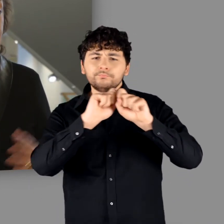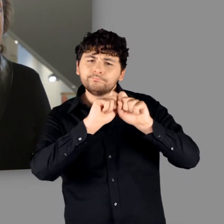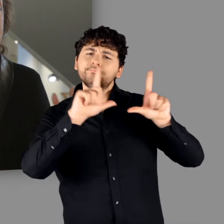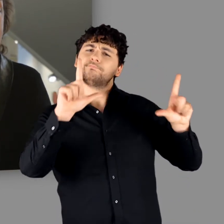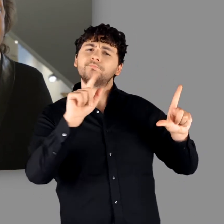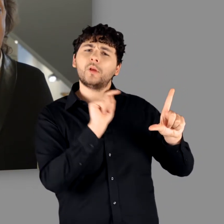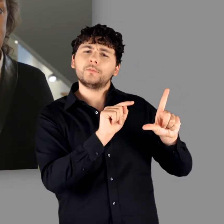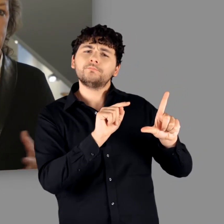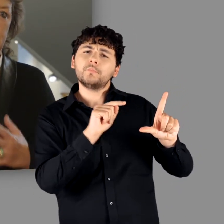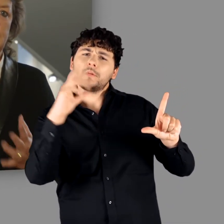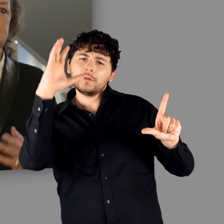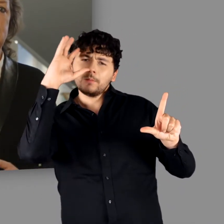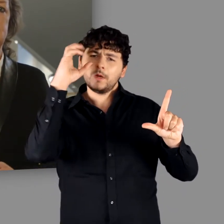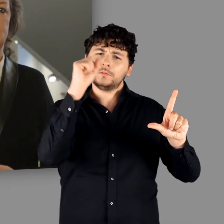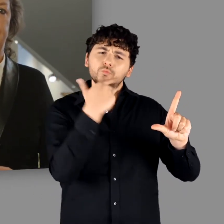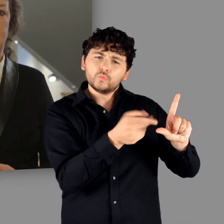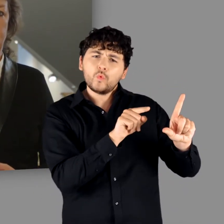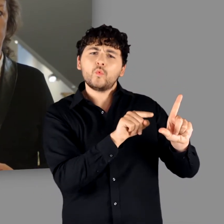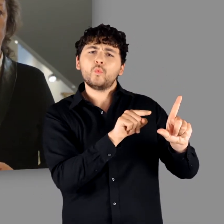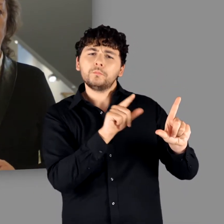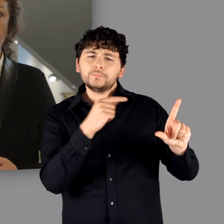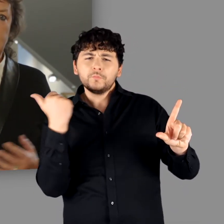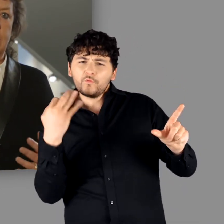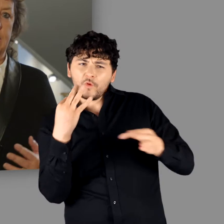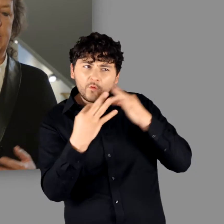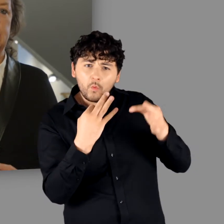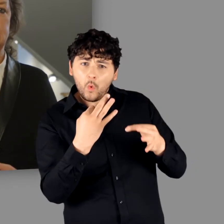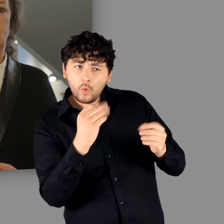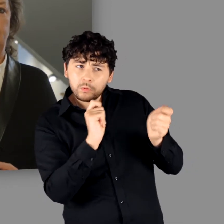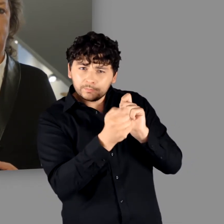„von den Germanen“ gezielt hinterfragen, neue Erkenntnisse eröffnen